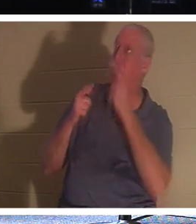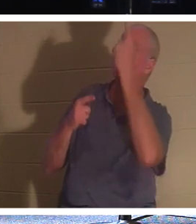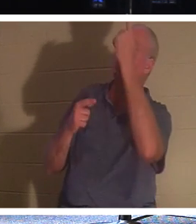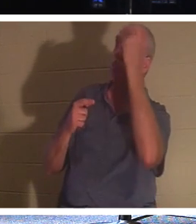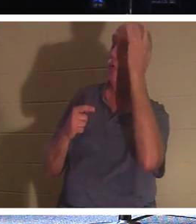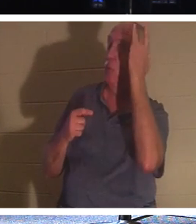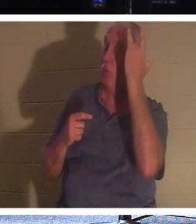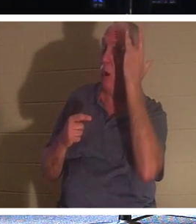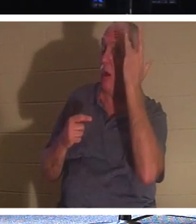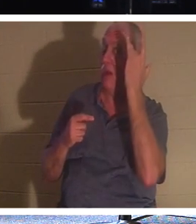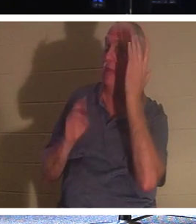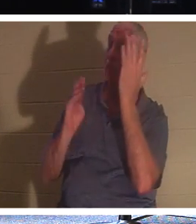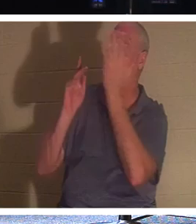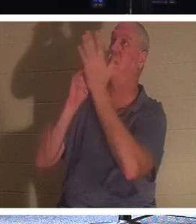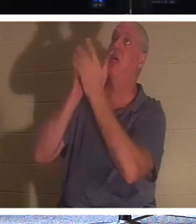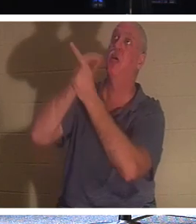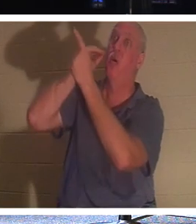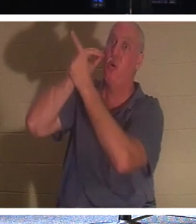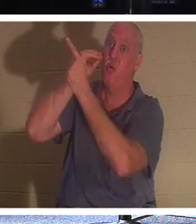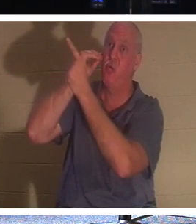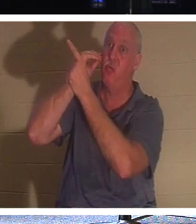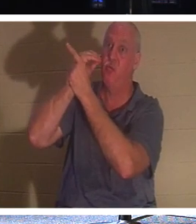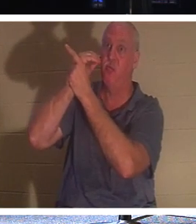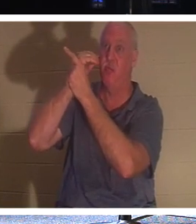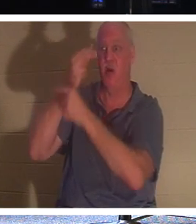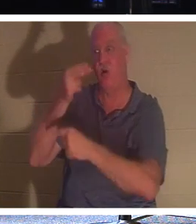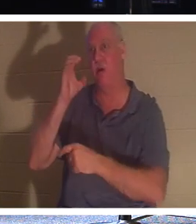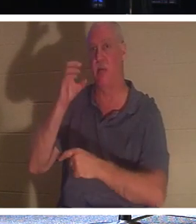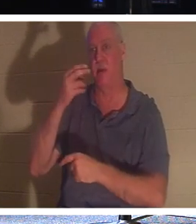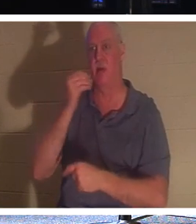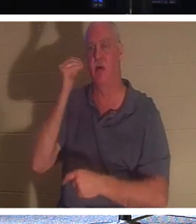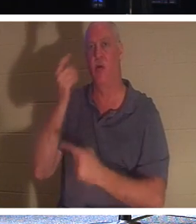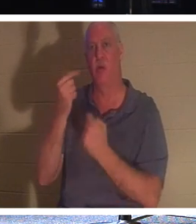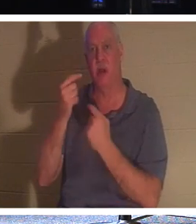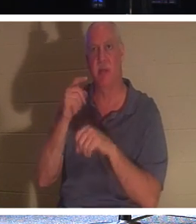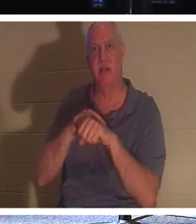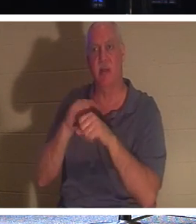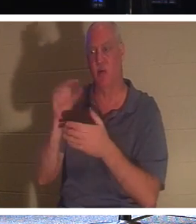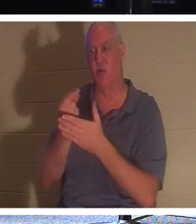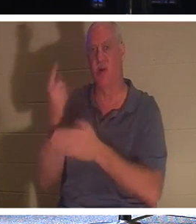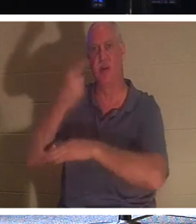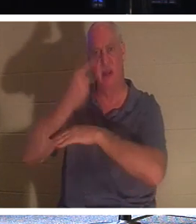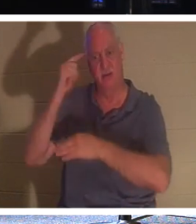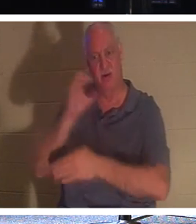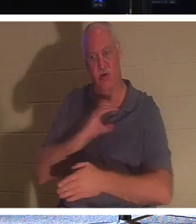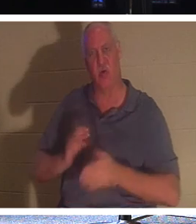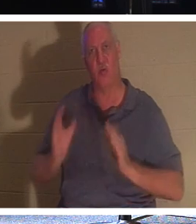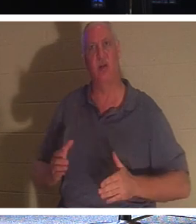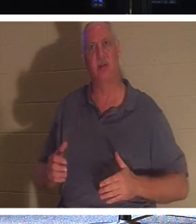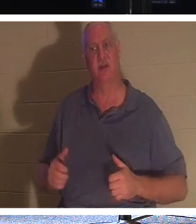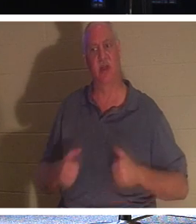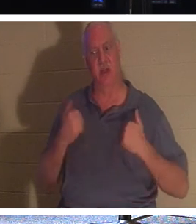回家。回国时间到了！对于基督徒来说，生命离开这个世界是“毕业日”。